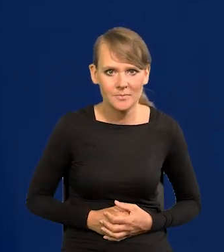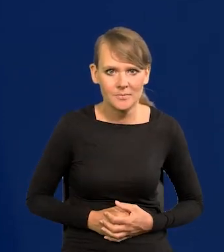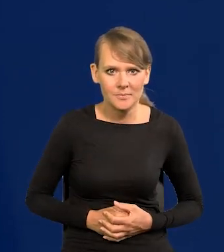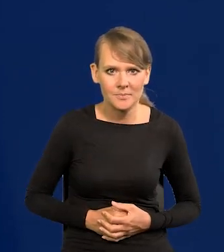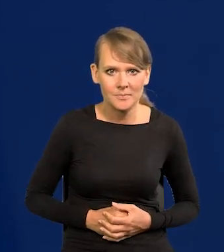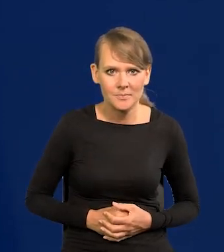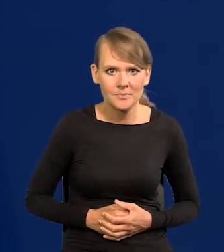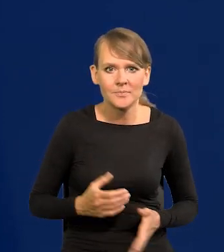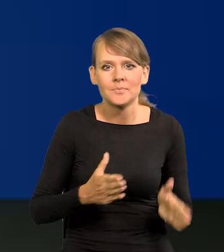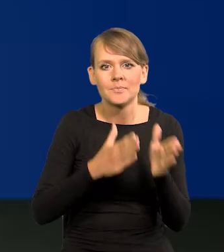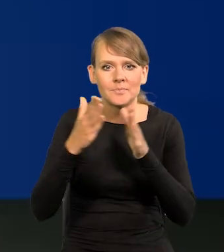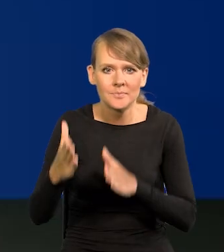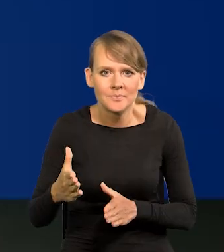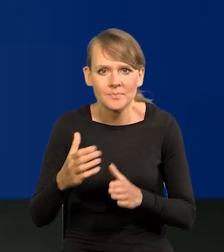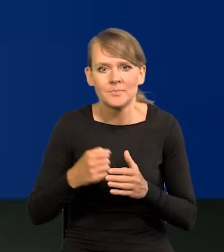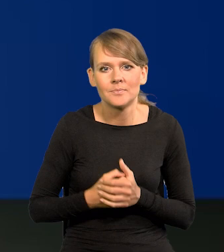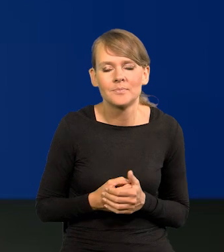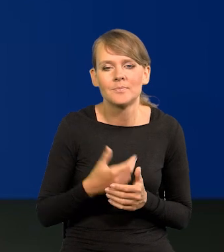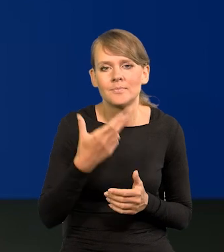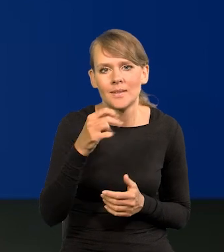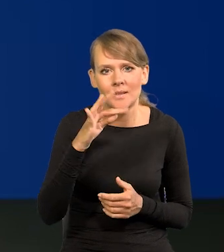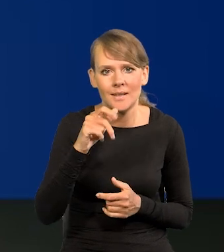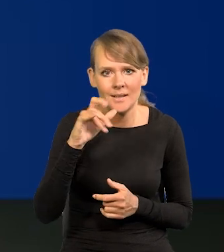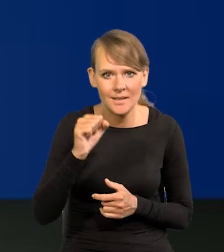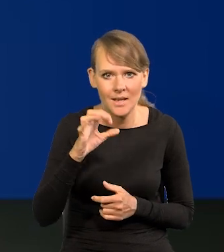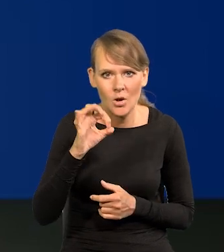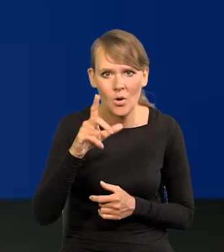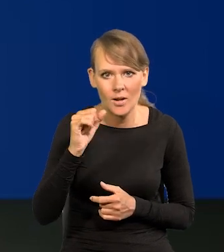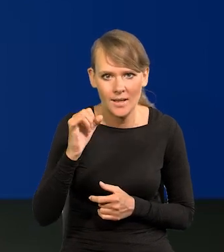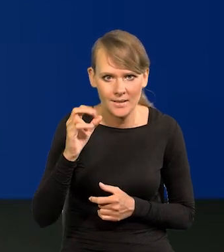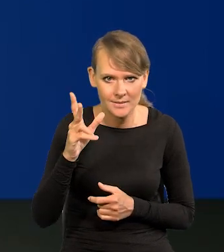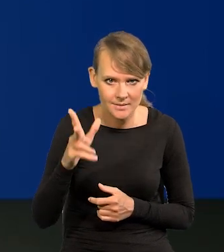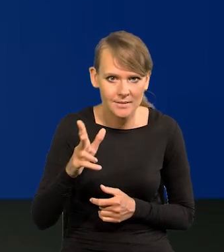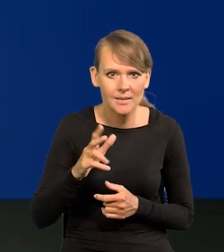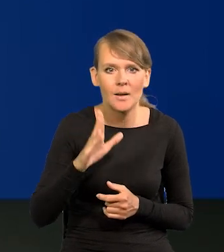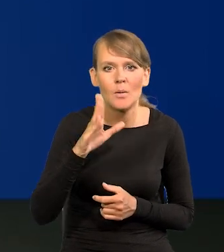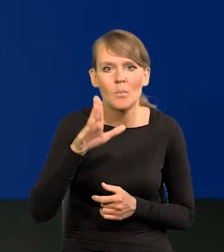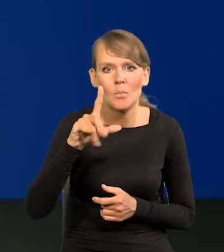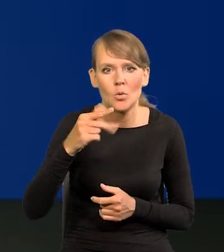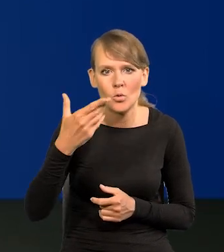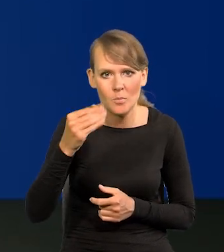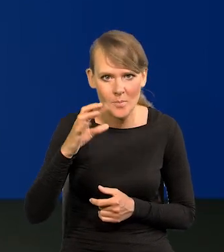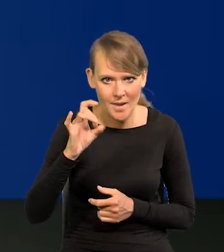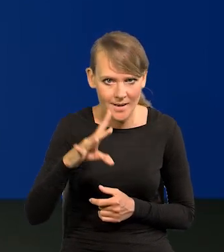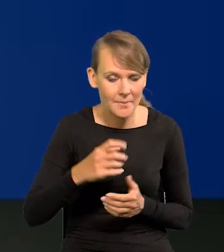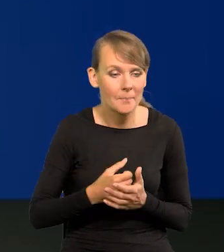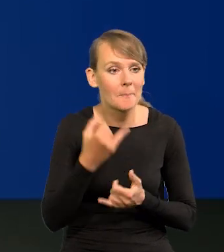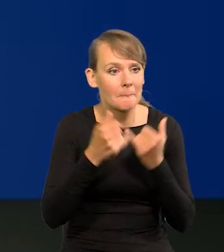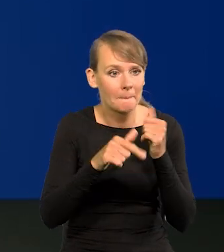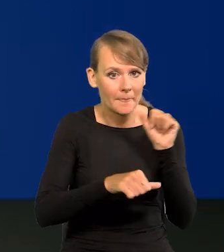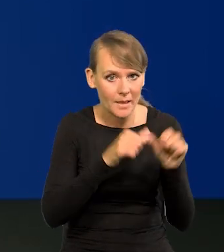Bardzo proszę. Pani Redaktor Natalia Ojewska. Natalia Ojewska, Bloomberg. Jeśli w tym roku będą obniżki stóp,